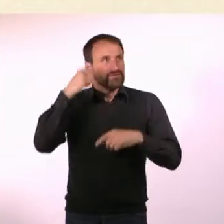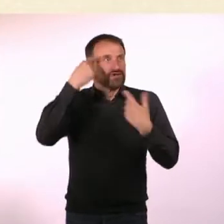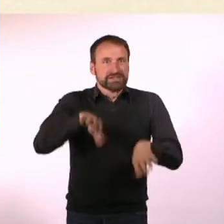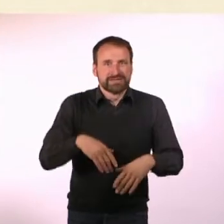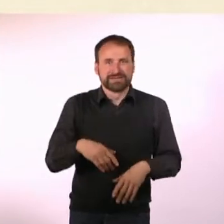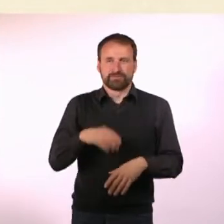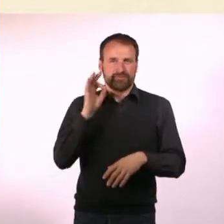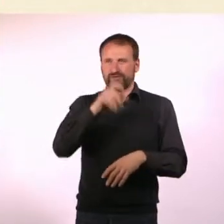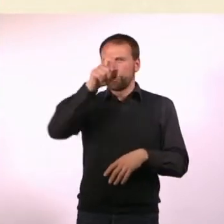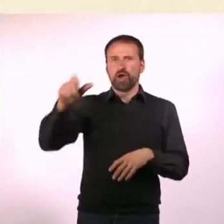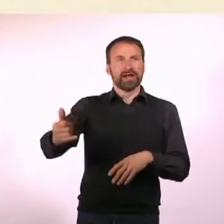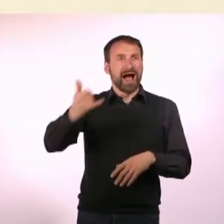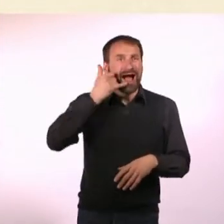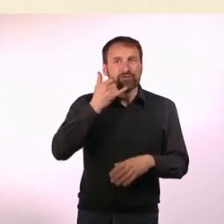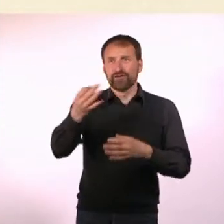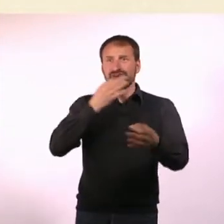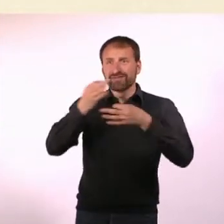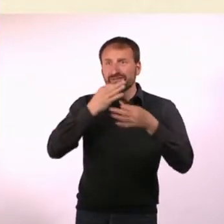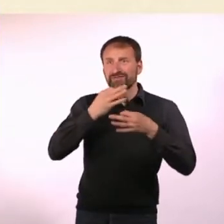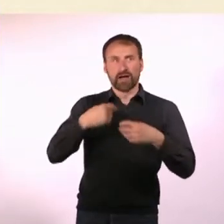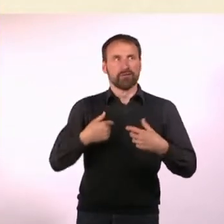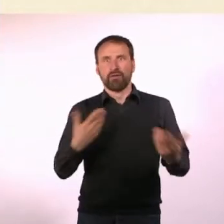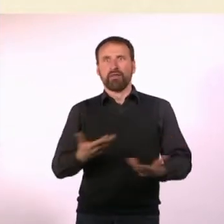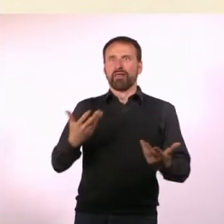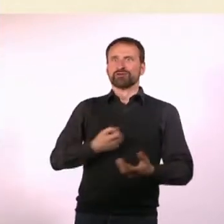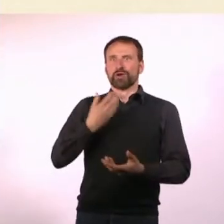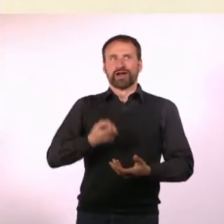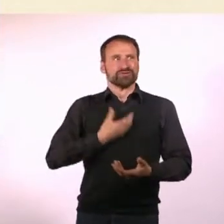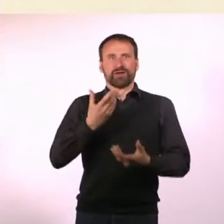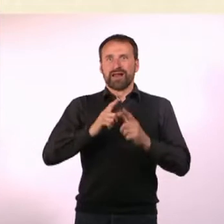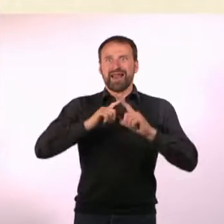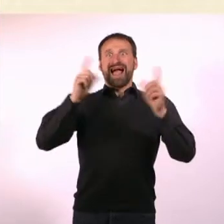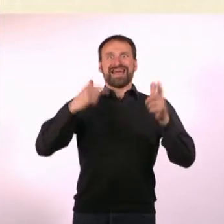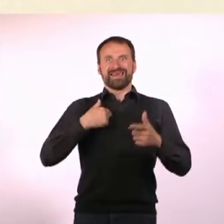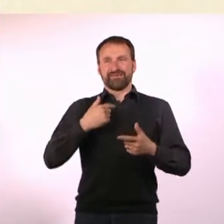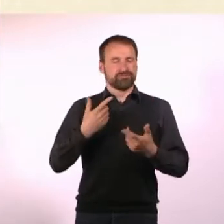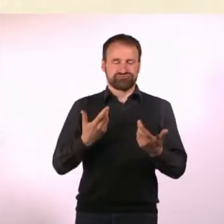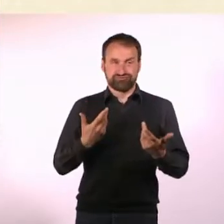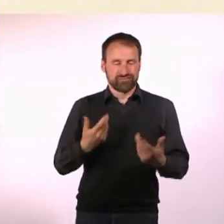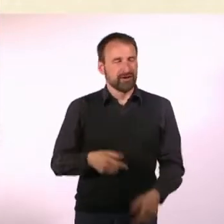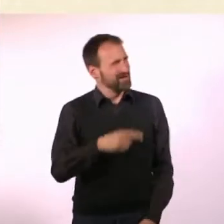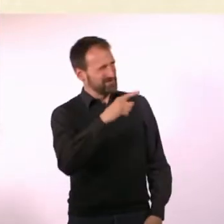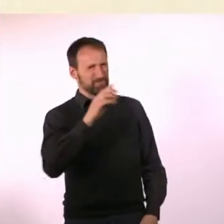Das war Blue Moon. Wie lernt man überhaupt, ein Magazin zu planen? Ich habe einfach viele Magazine gelesen und dachte mir: